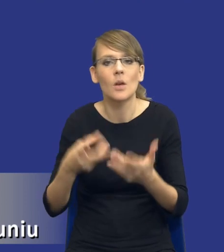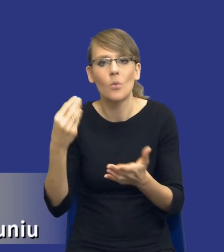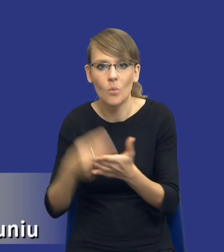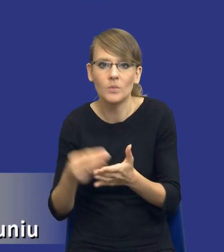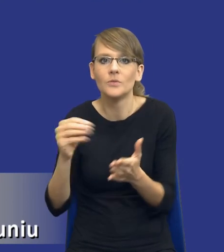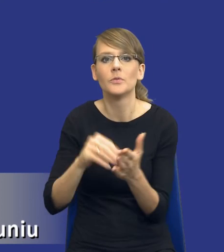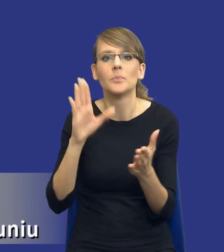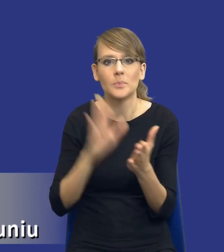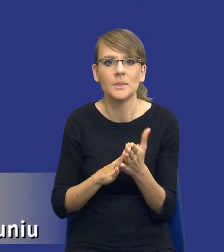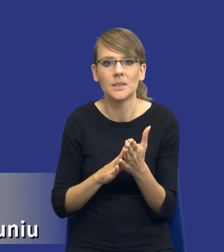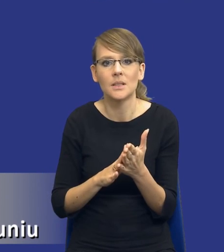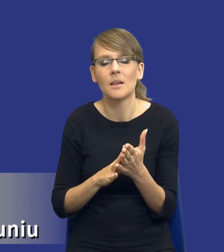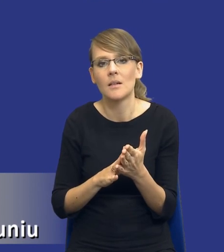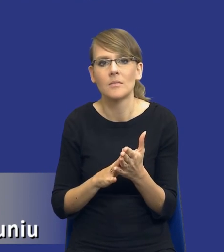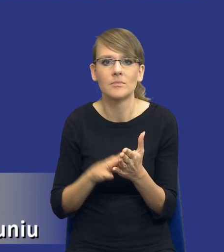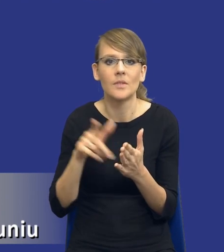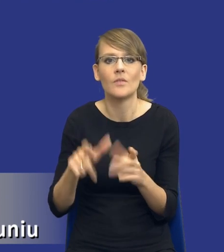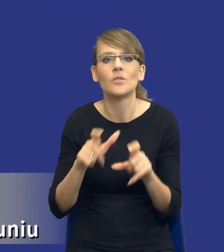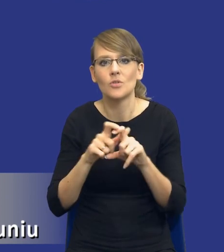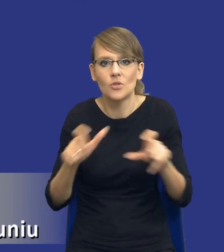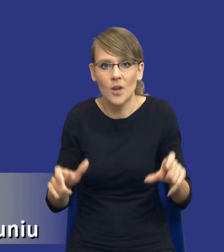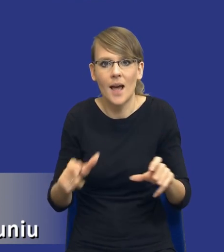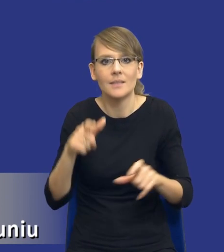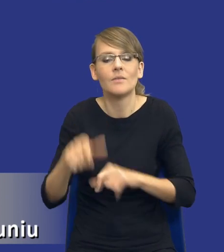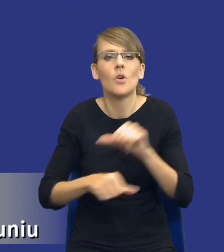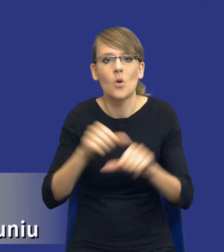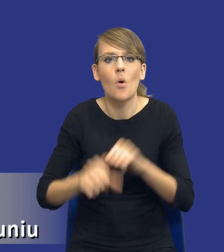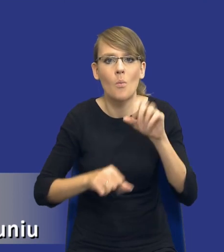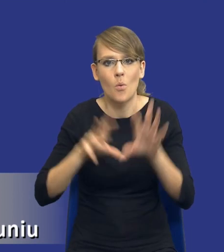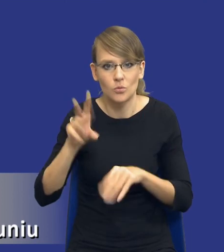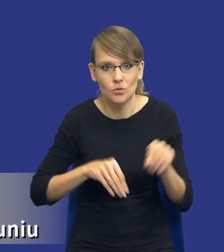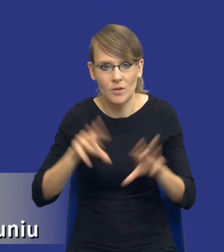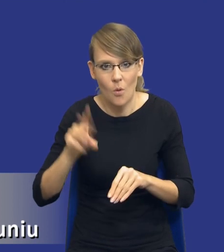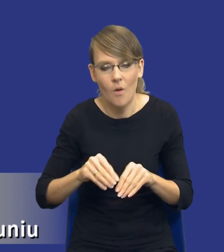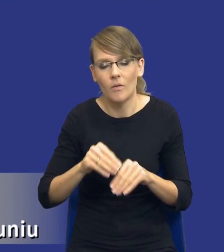określony czas w danym roku budżetowym itd., itd.